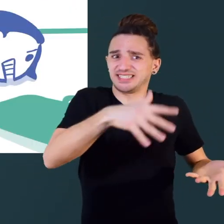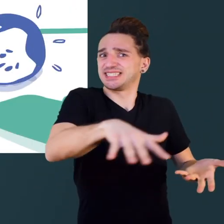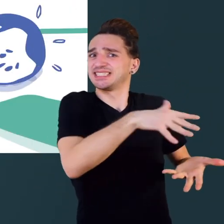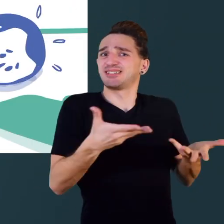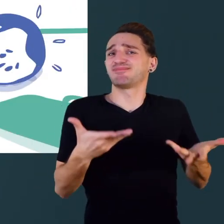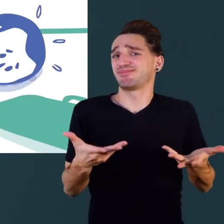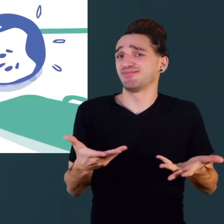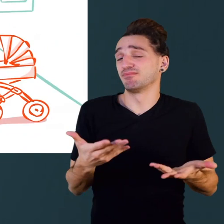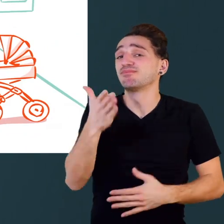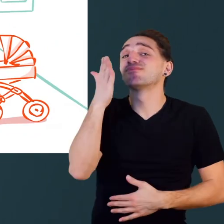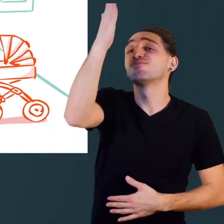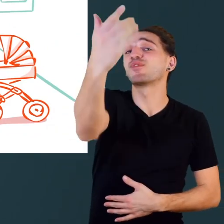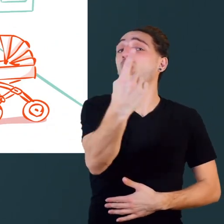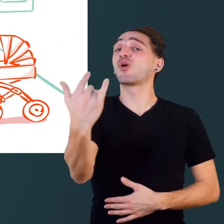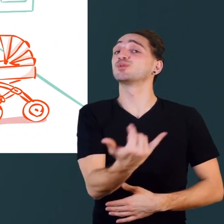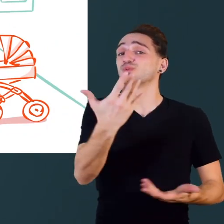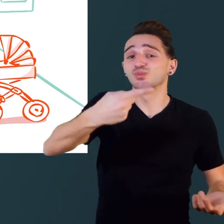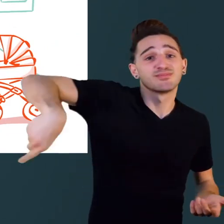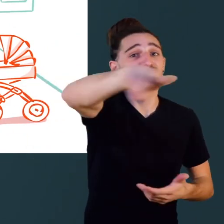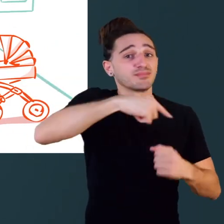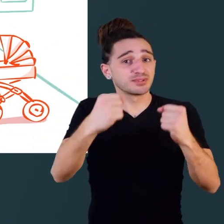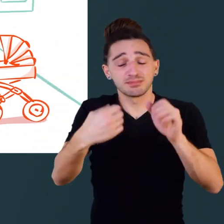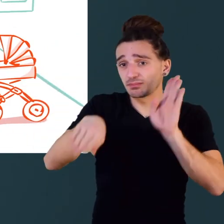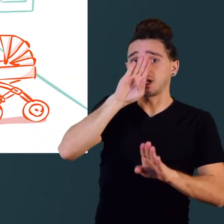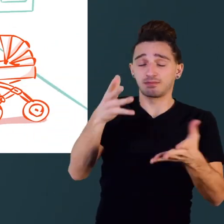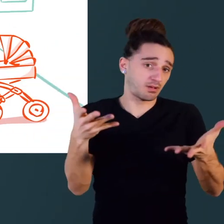Un jour ou l'autre, nous serons tous à mobilité réduite.